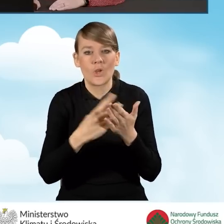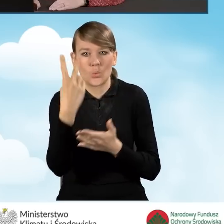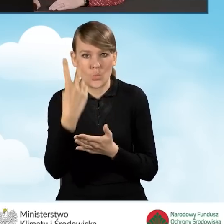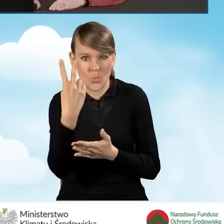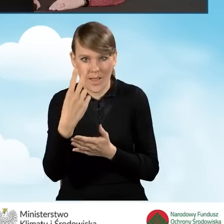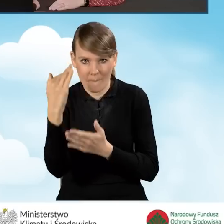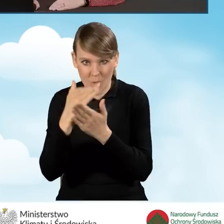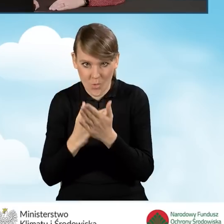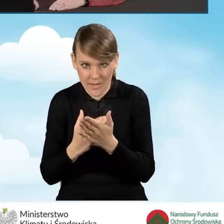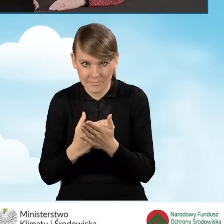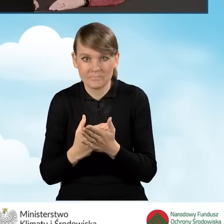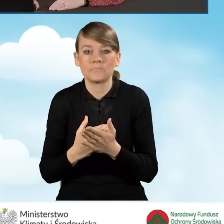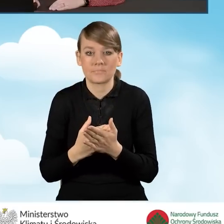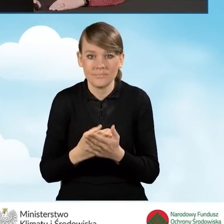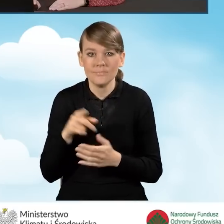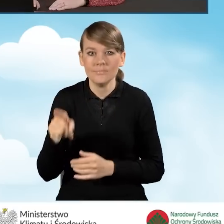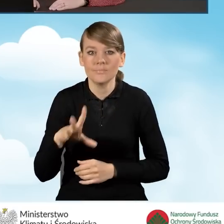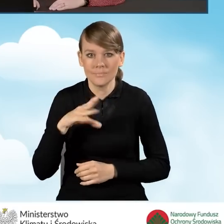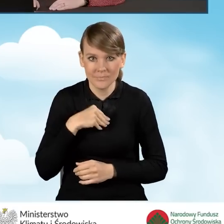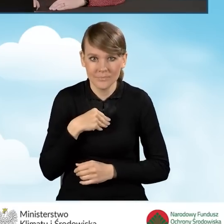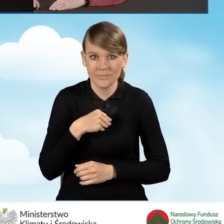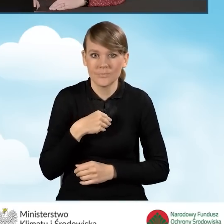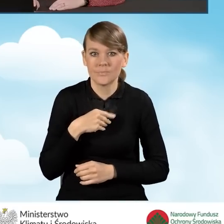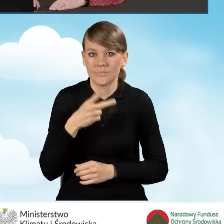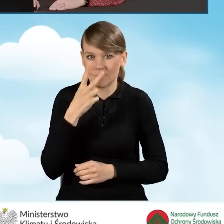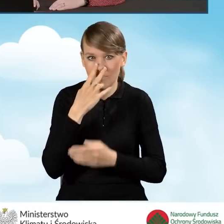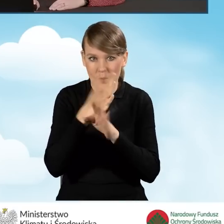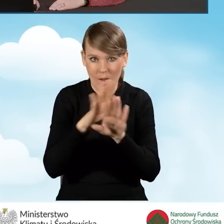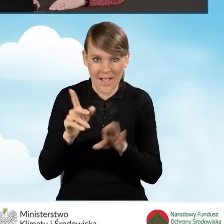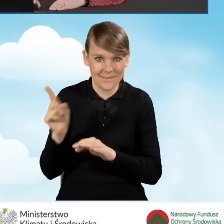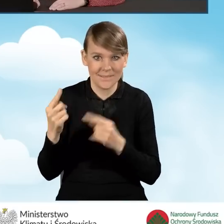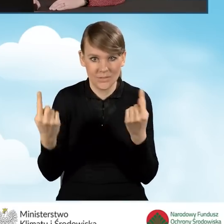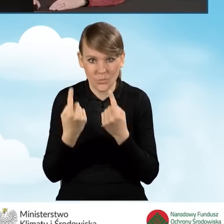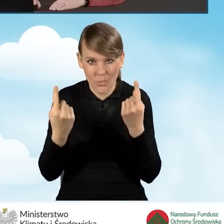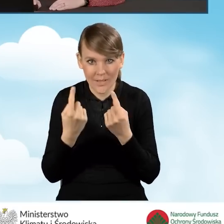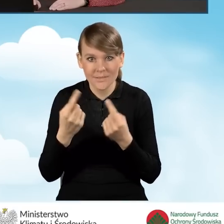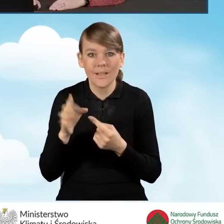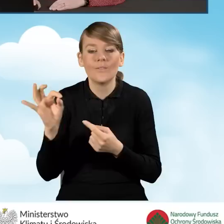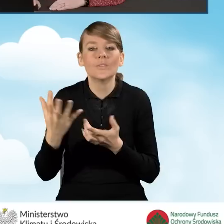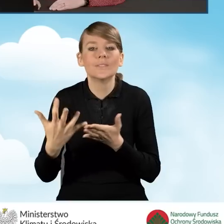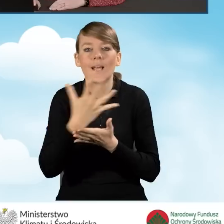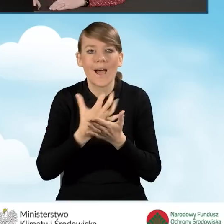W takiej sytuacji możemy przejść bezpośrednio, dla zobrazowania Państwu sytuacji, do dochodu wnioskodawcy.